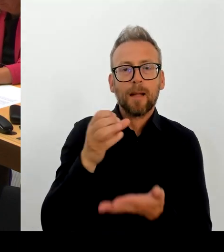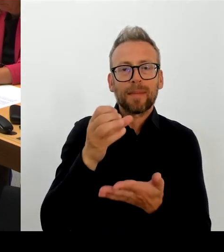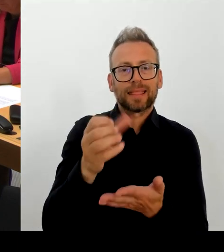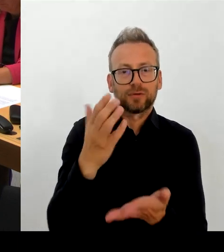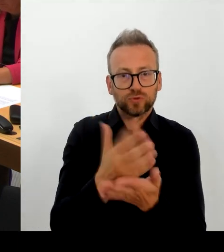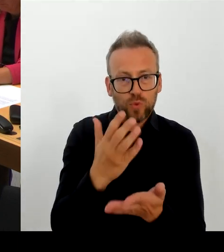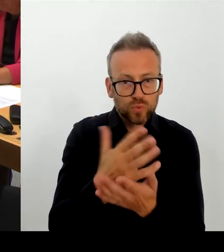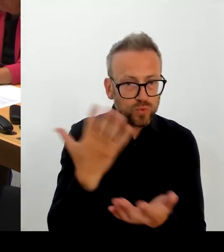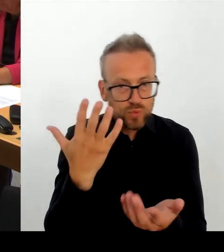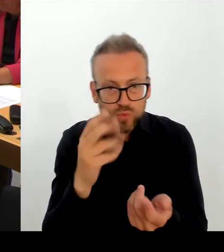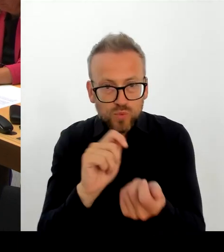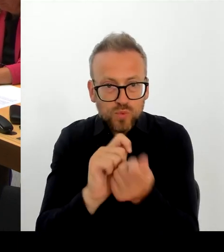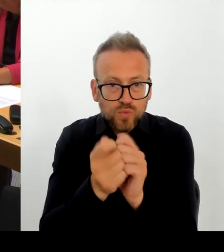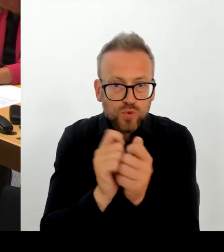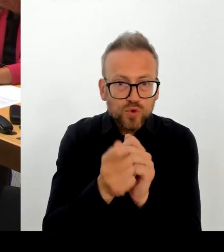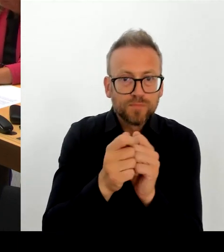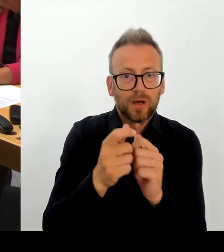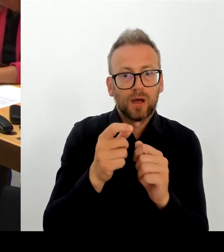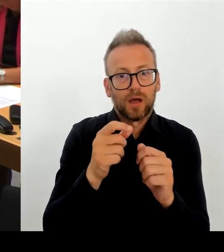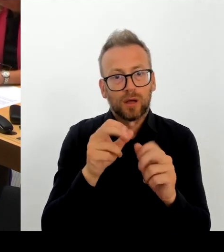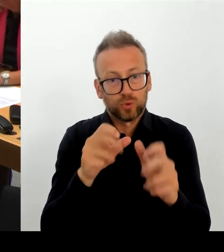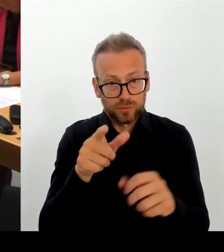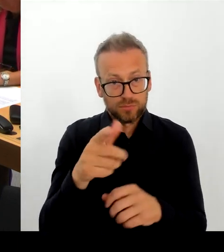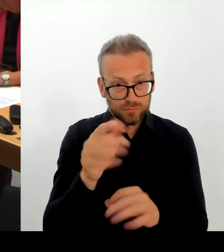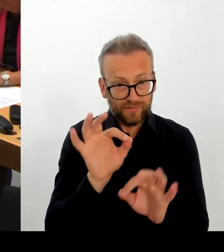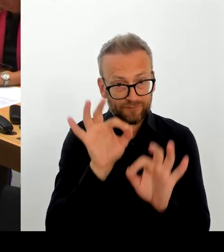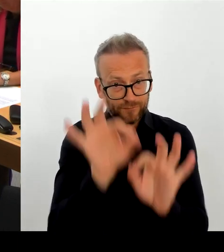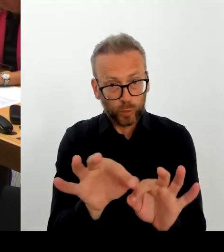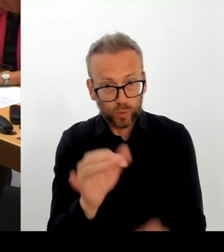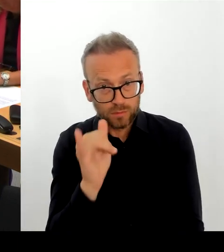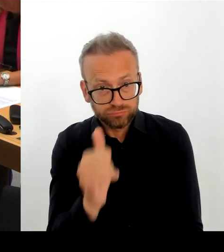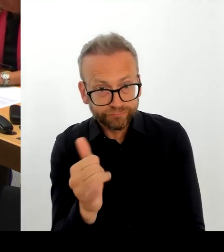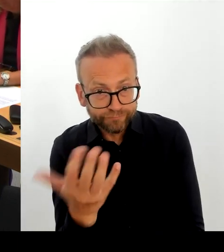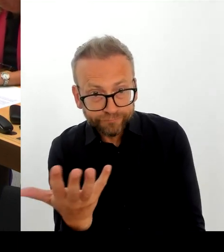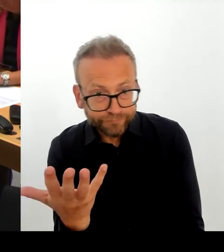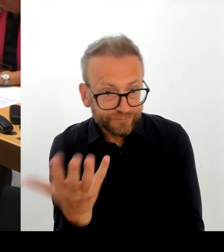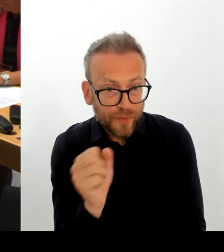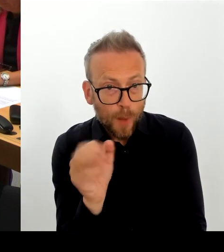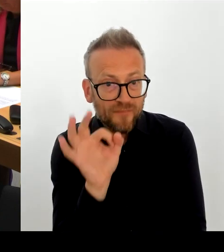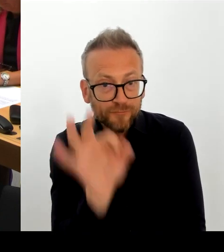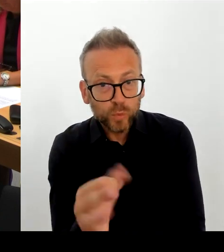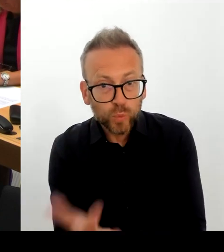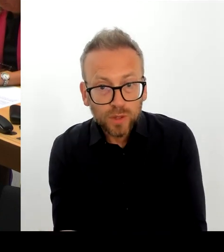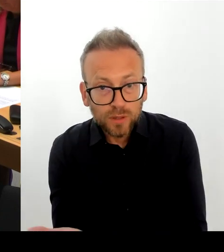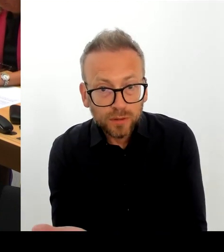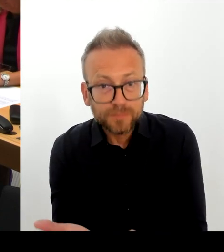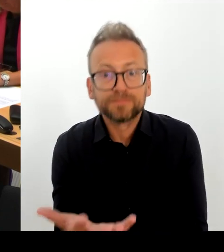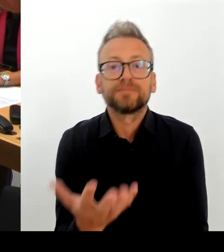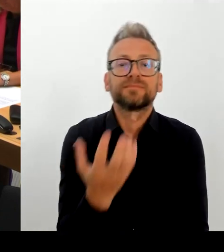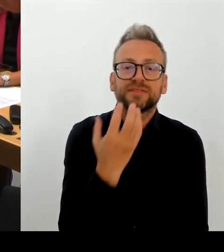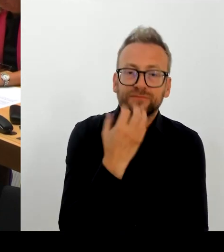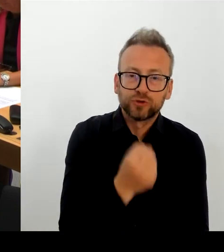wieder stärker zu fokussieren, auf eine starke Spitze mit einem starken Team. Und ich kann nur noch mal sagen: Ich bin hier in Gesprächen